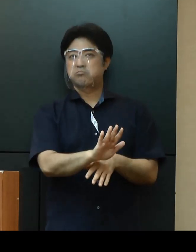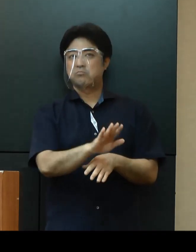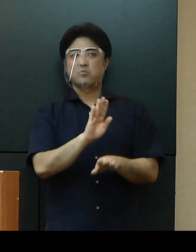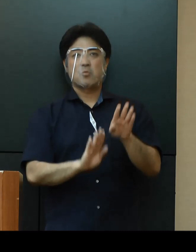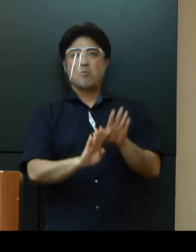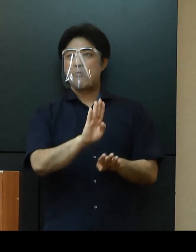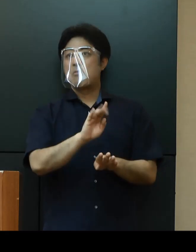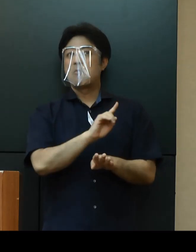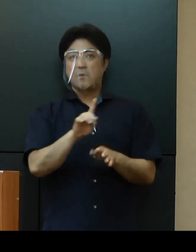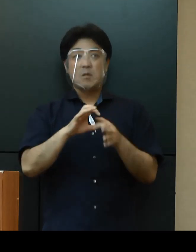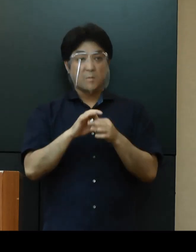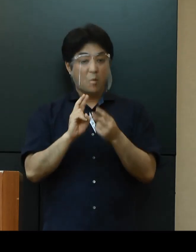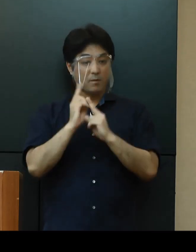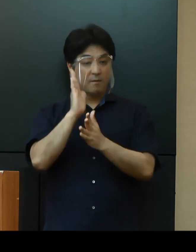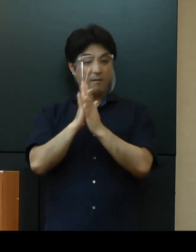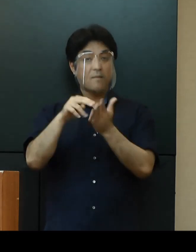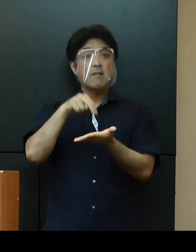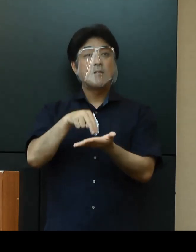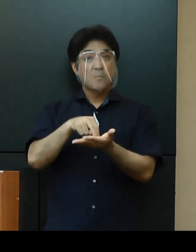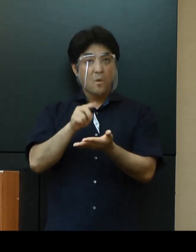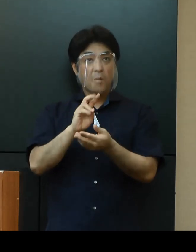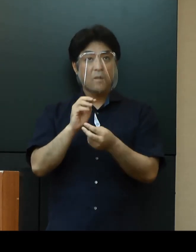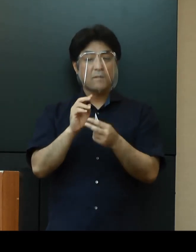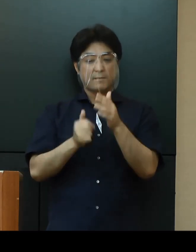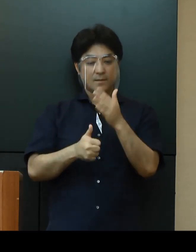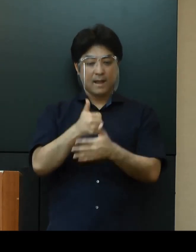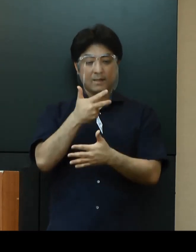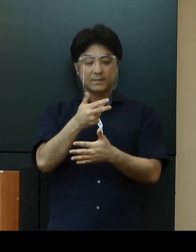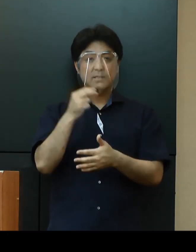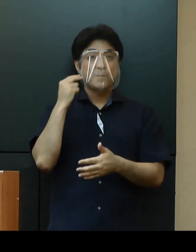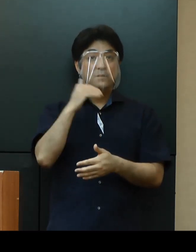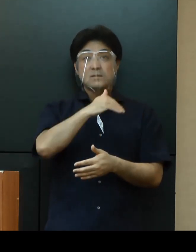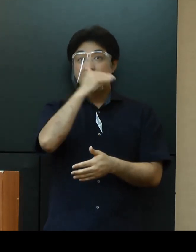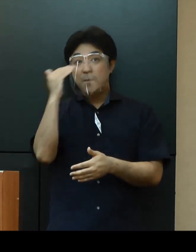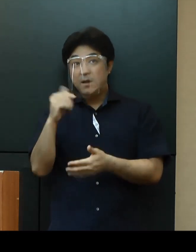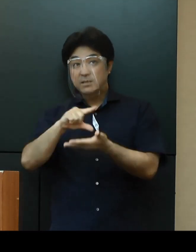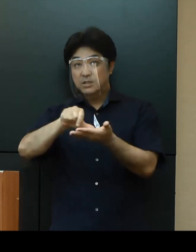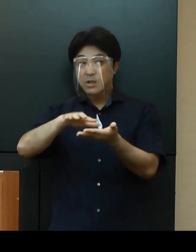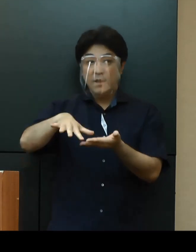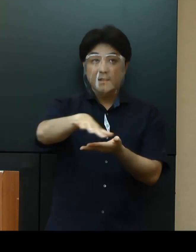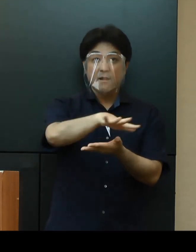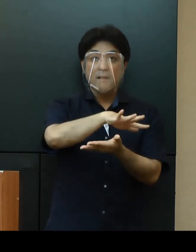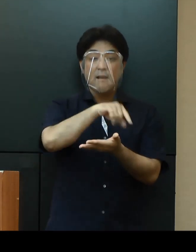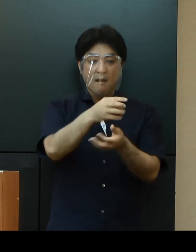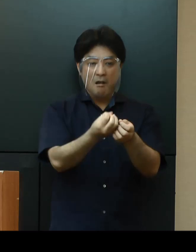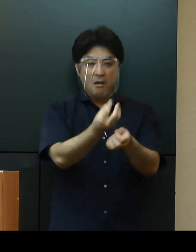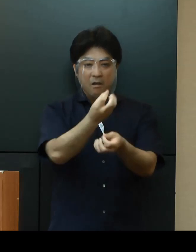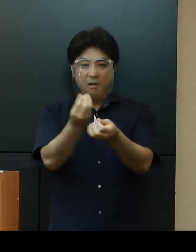本県でも那覇市の松山地区ではクラスターが疑われる感染が目立つようになってきていることから